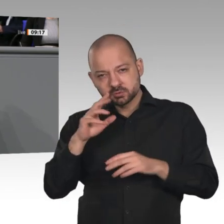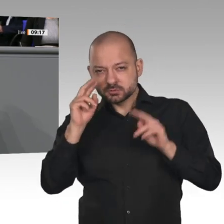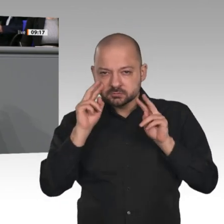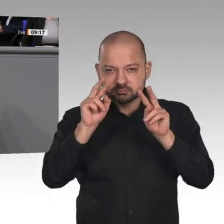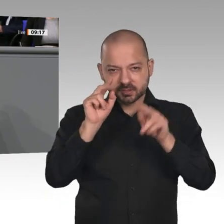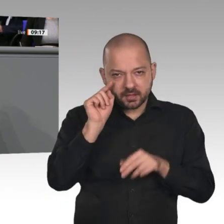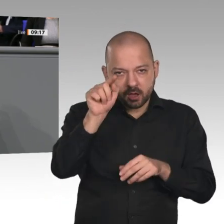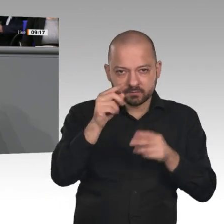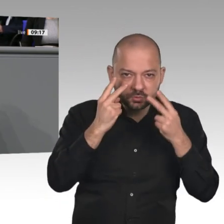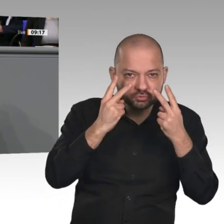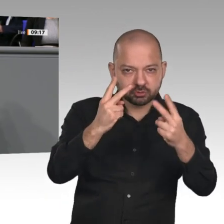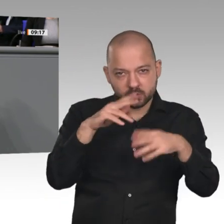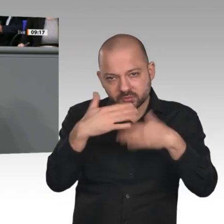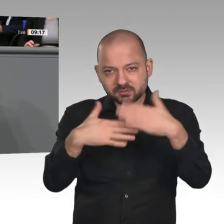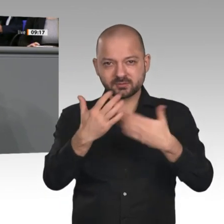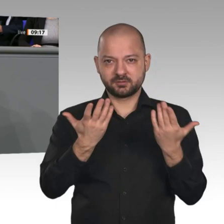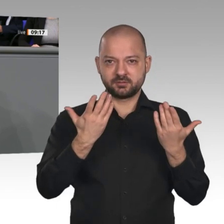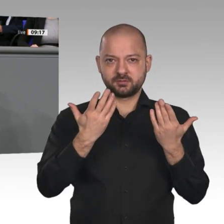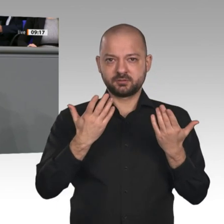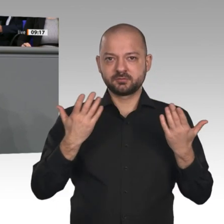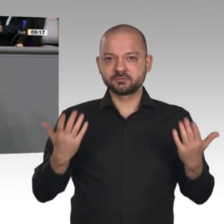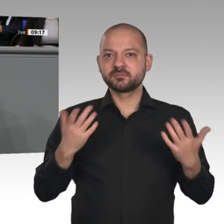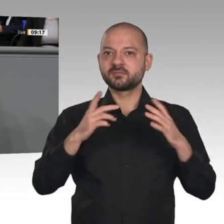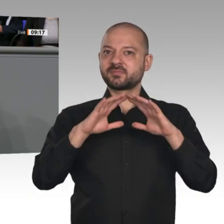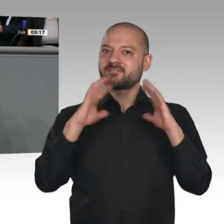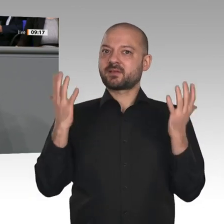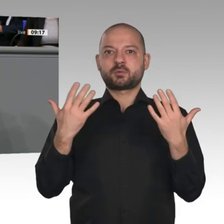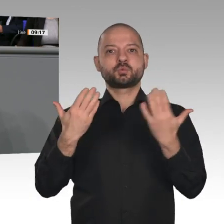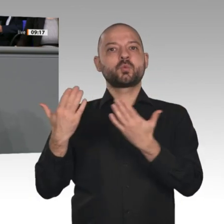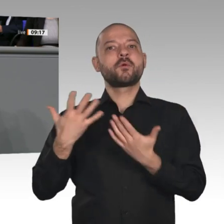und Protektionismus irgendwann wieder auf dem Rückzug sind, auf eine Welt, in der